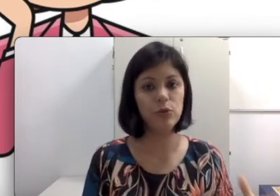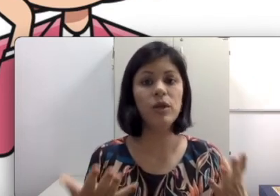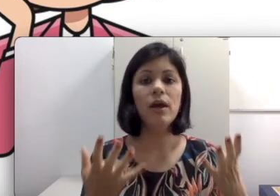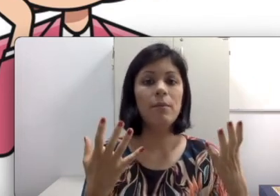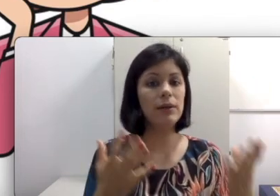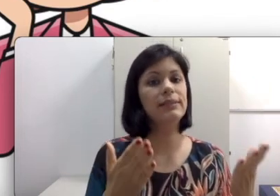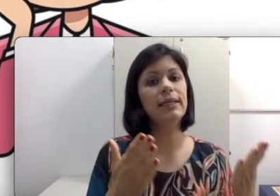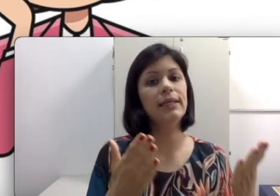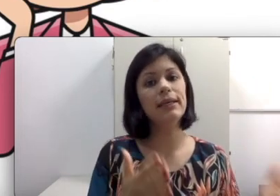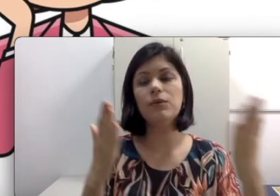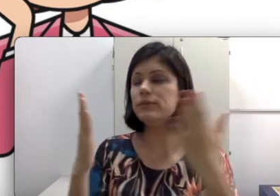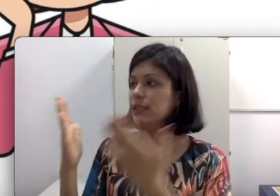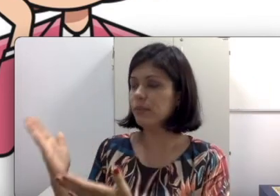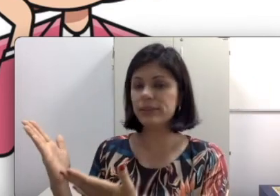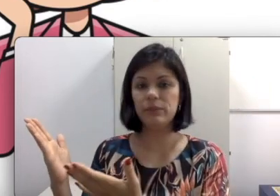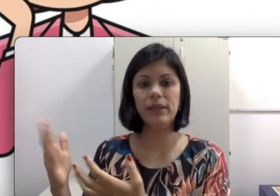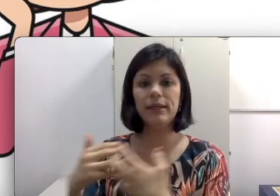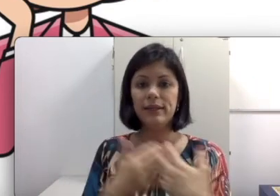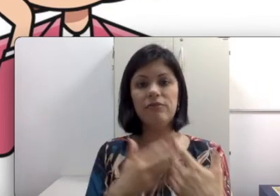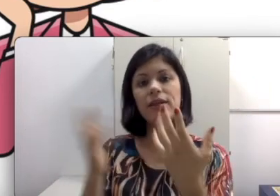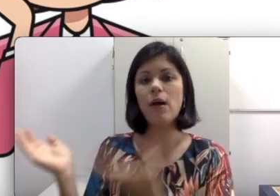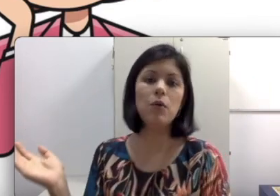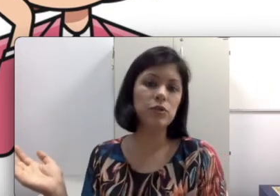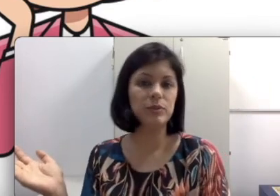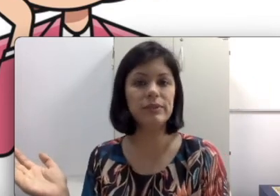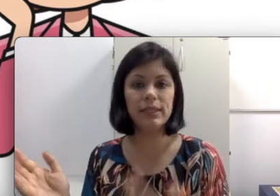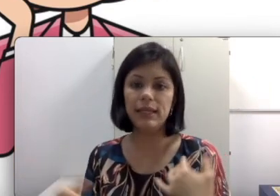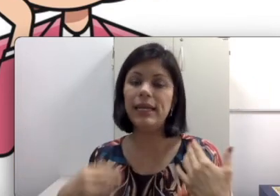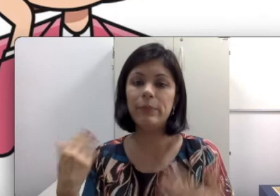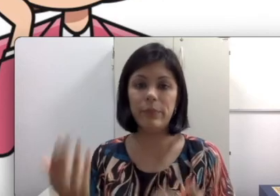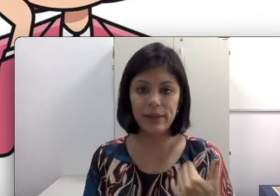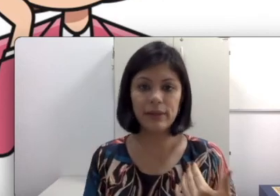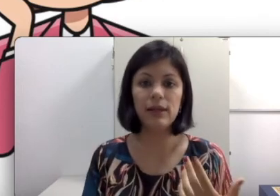no filme, ele não consegue perceber que ele tem que virar o rosto para você e ele perca